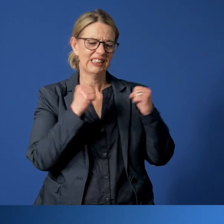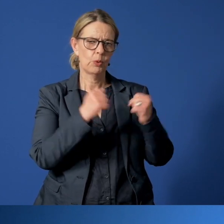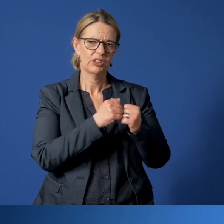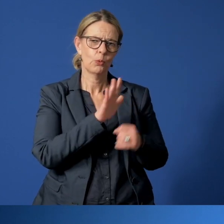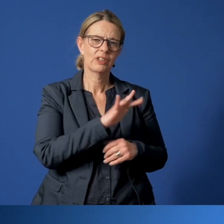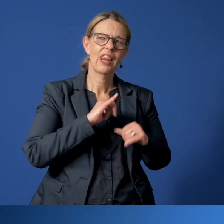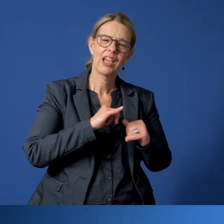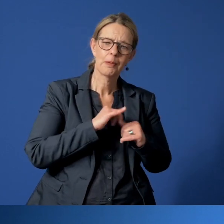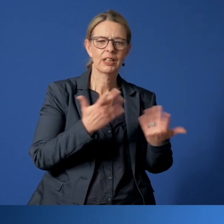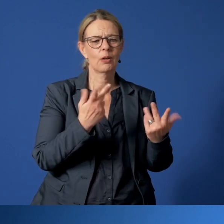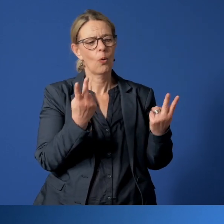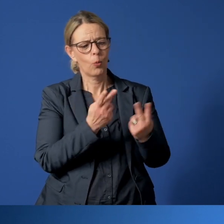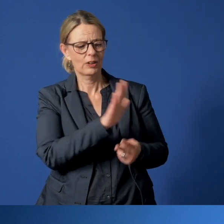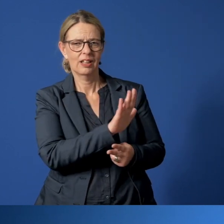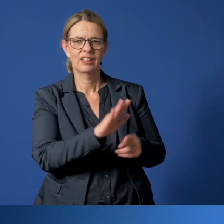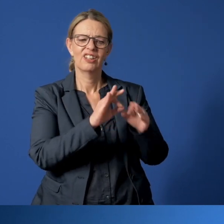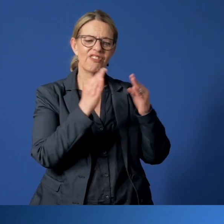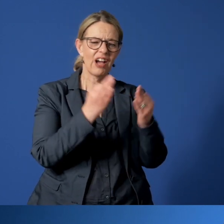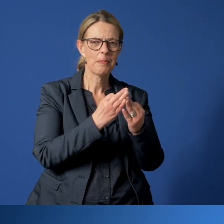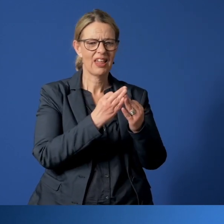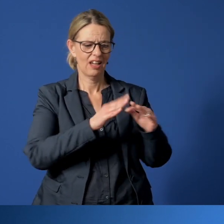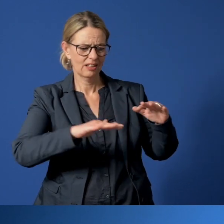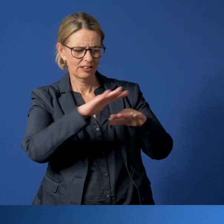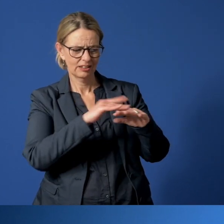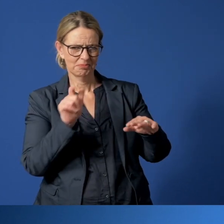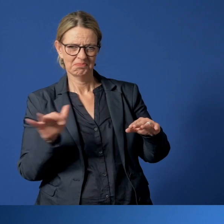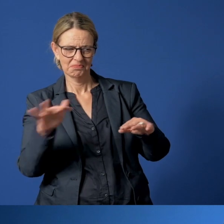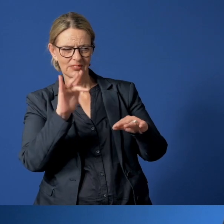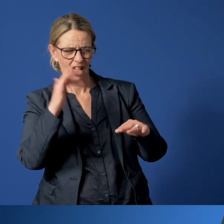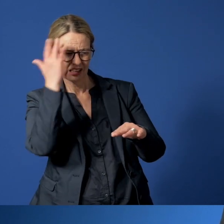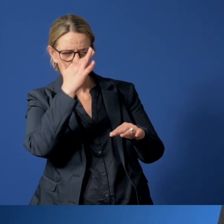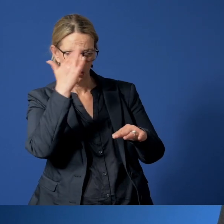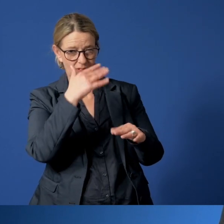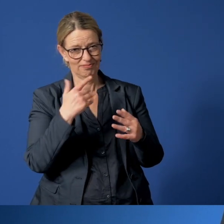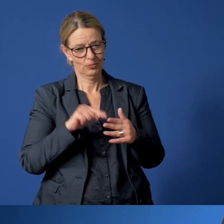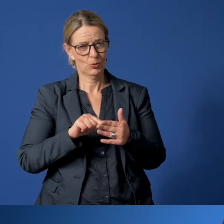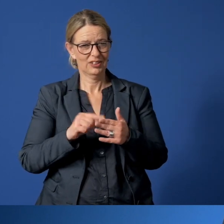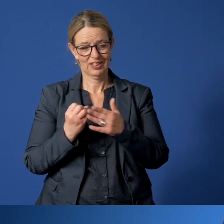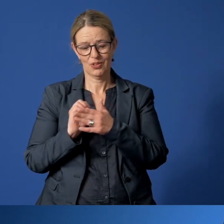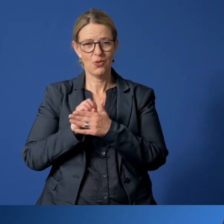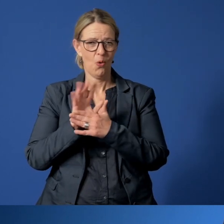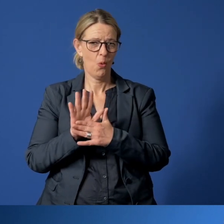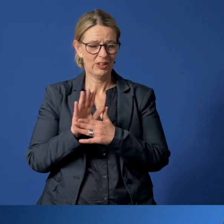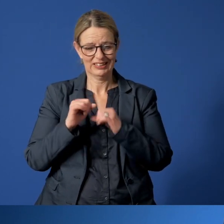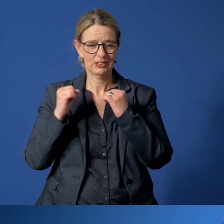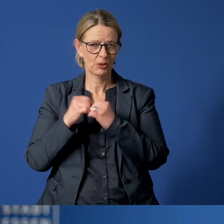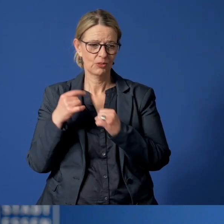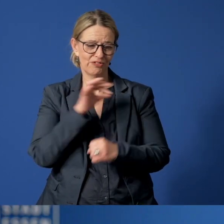oder bei denen das familiäre Umfeld Anlass zur Sorge gibt, ist die aktuelle Corona-Situation noch viel schwieriger.